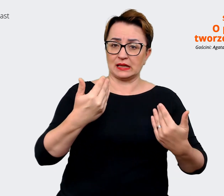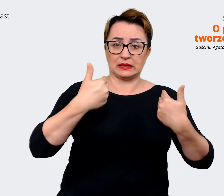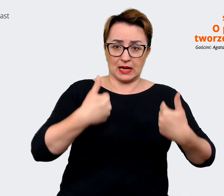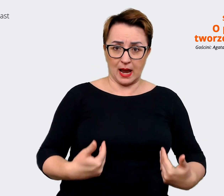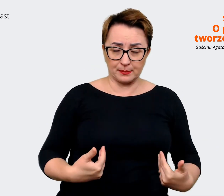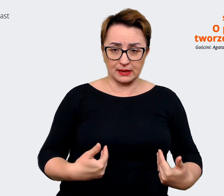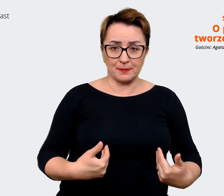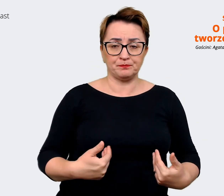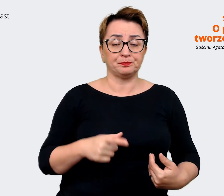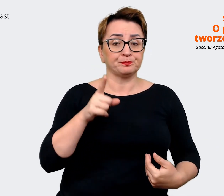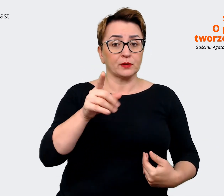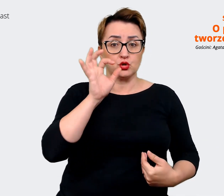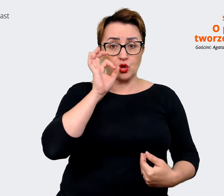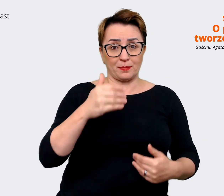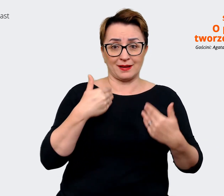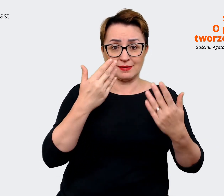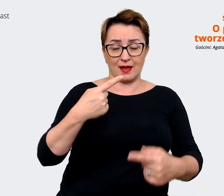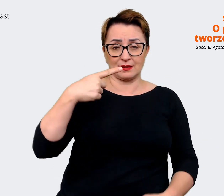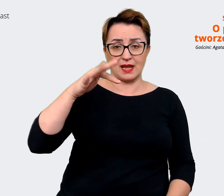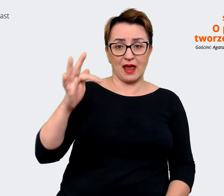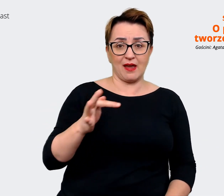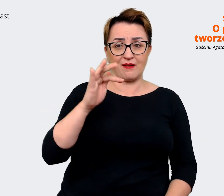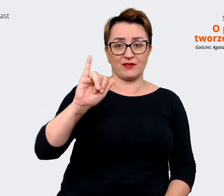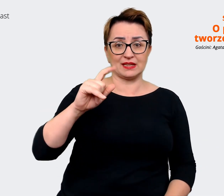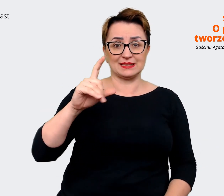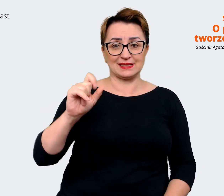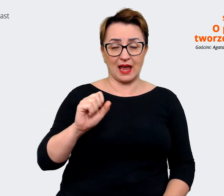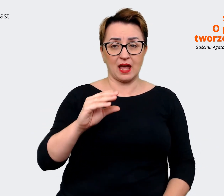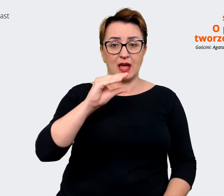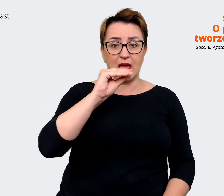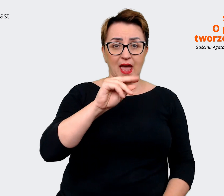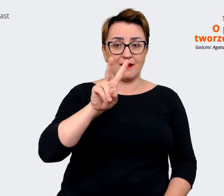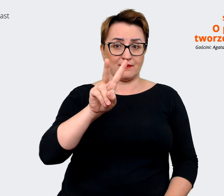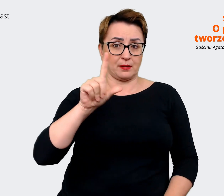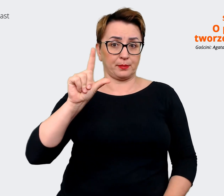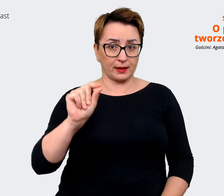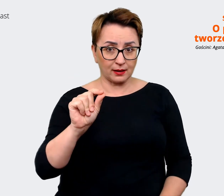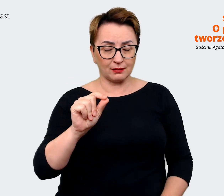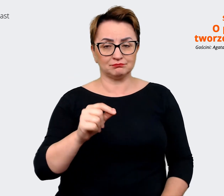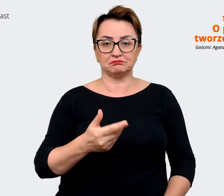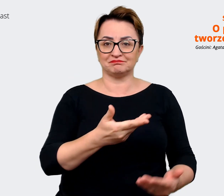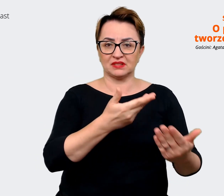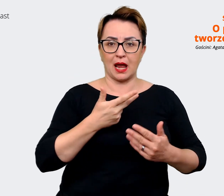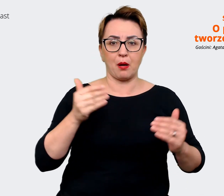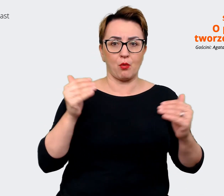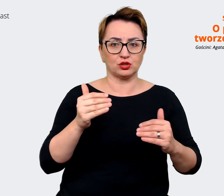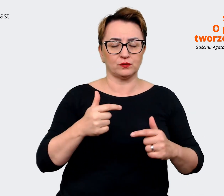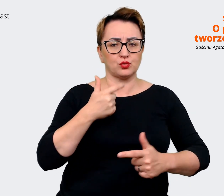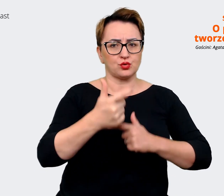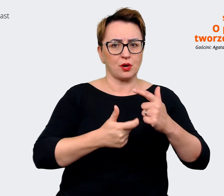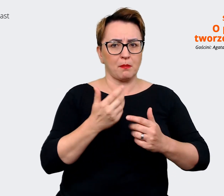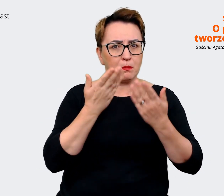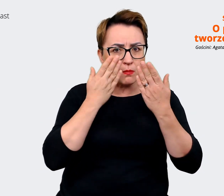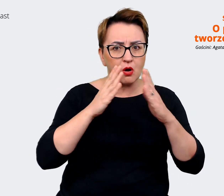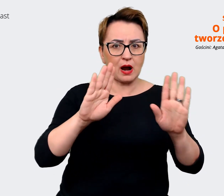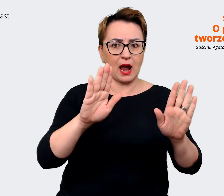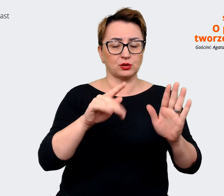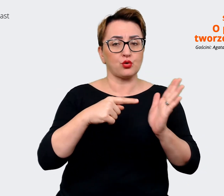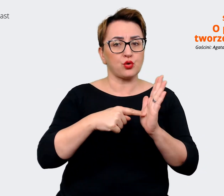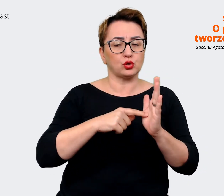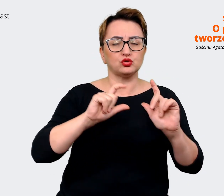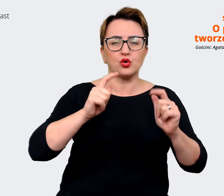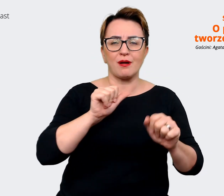zdefiniowanie Employer Value Proposition pozwala nam na określenie tego, co jest tą unikalną i